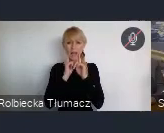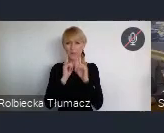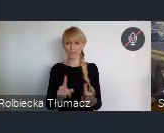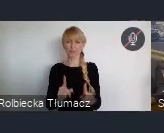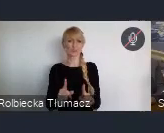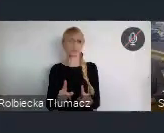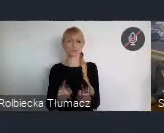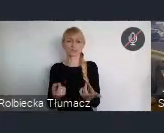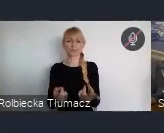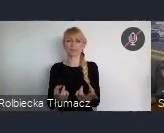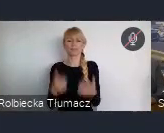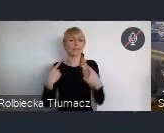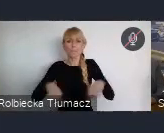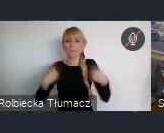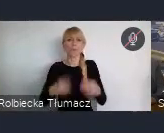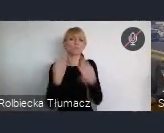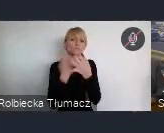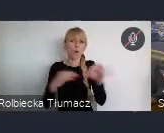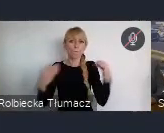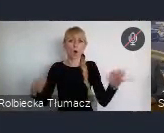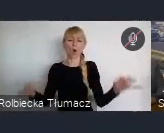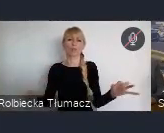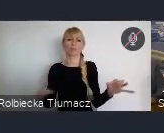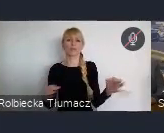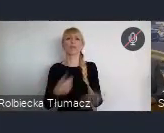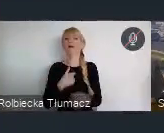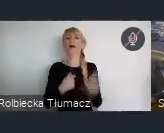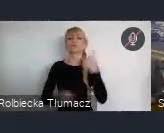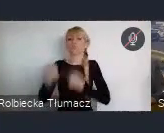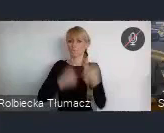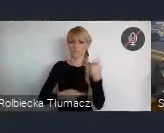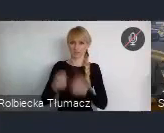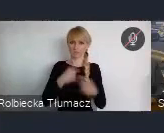wyrażania swoich myśli. Tego musieliśmy się nauczyć, i myślę, że dopiero wejście